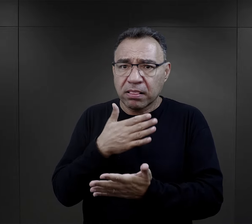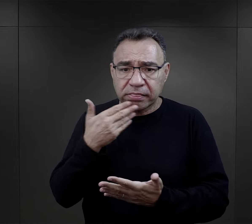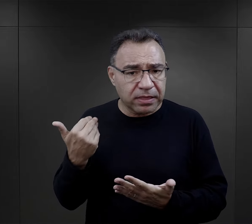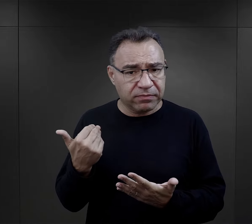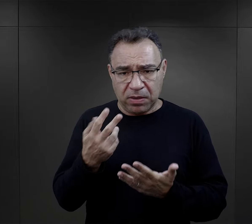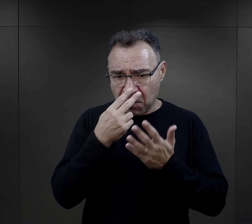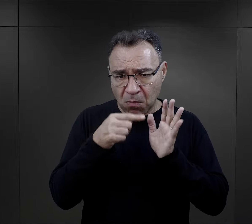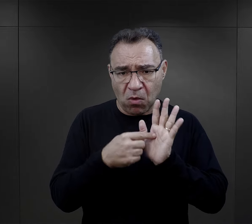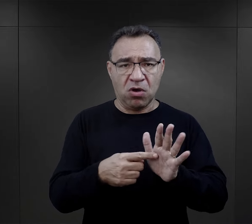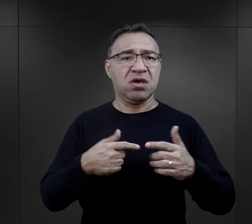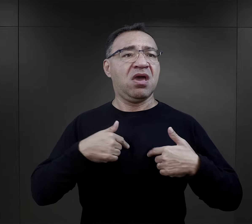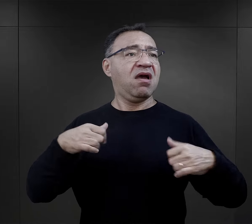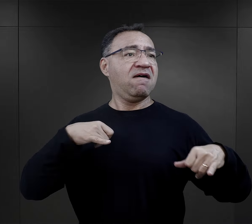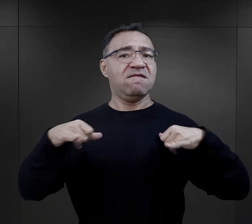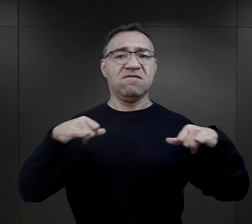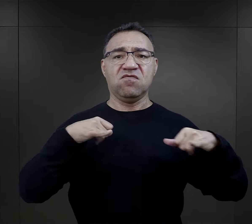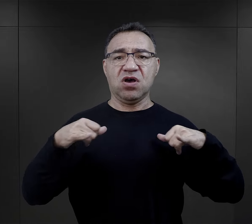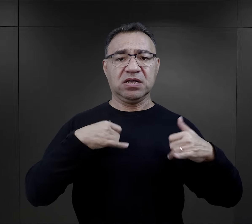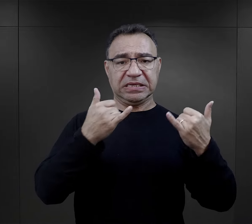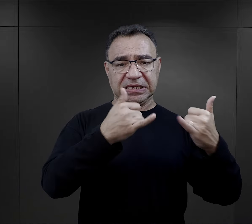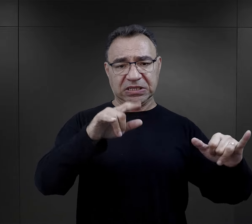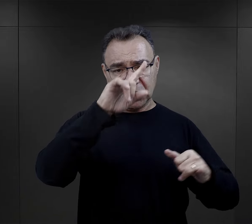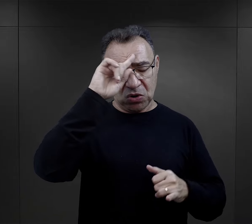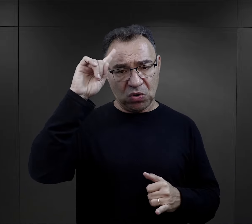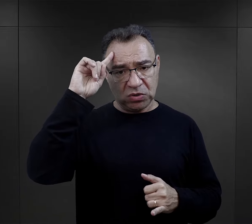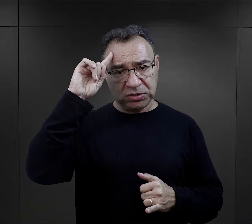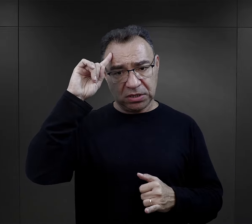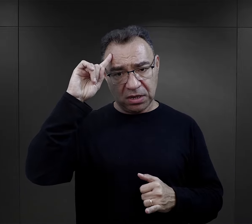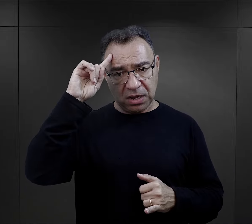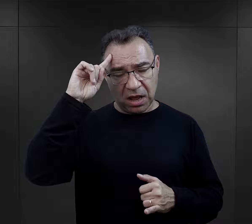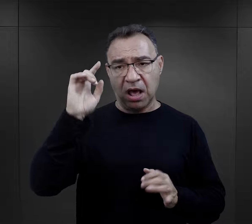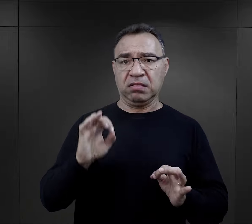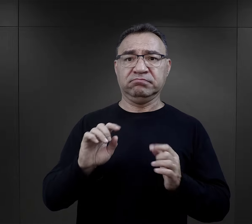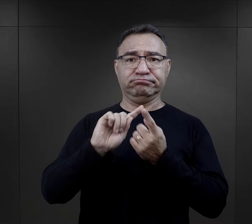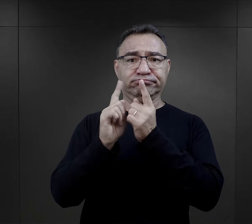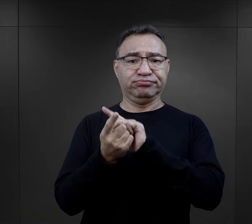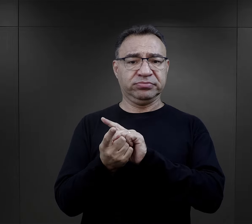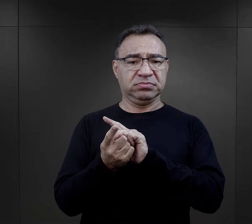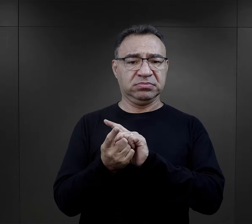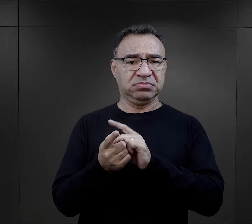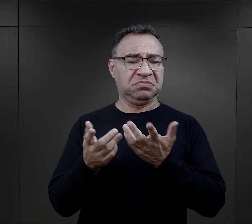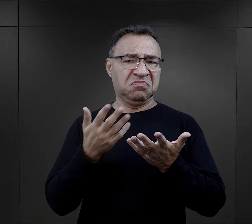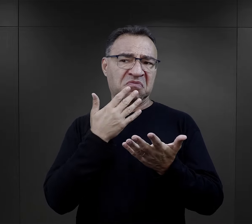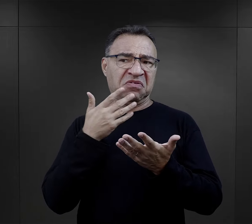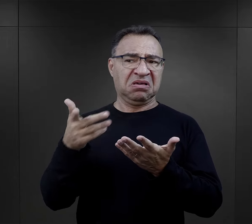pokazującymi swoją władczość nad innymi osobami, określani byli jako miękcy,